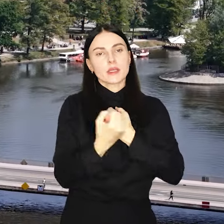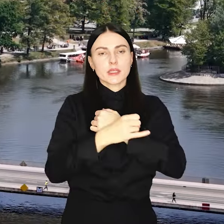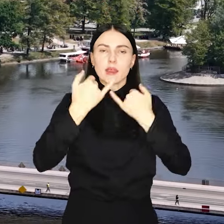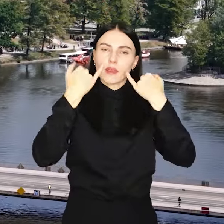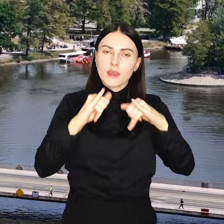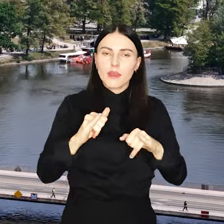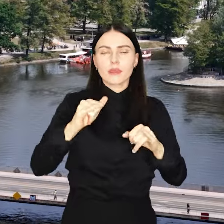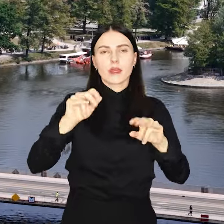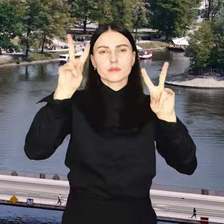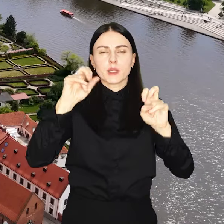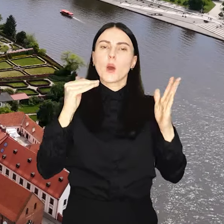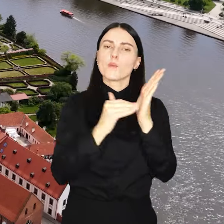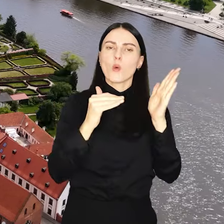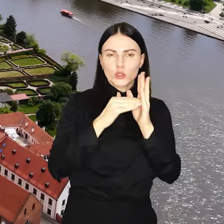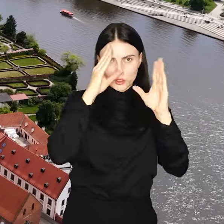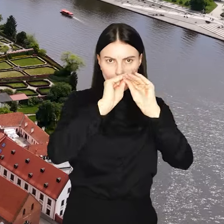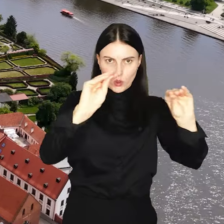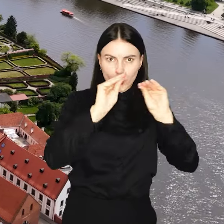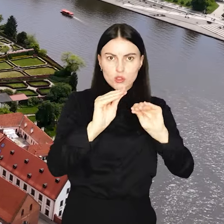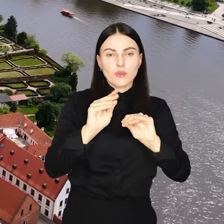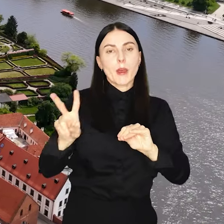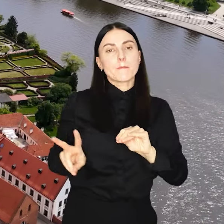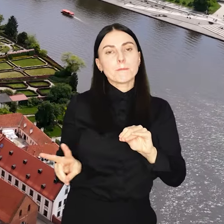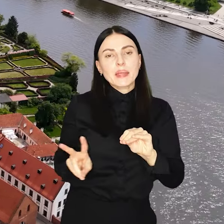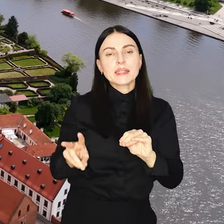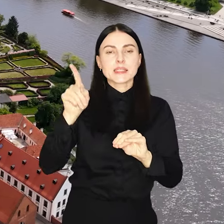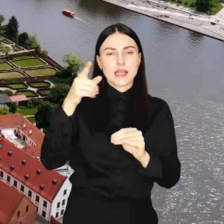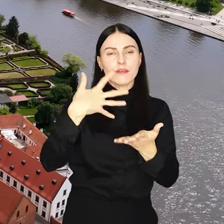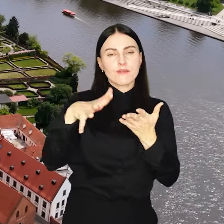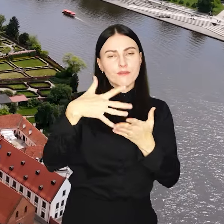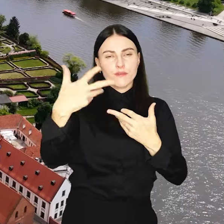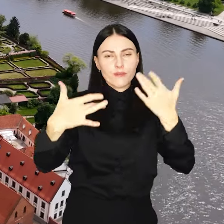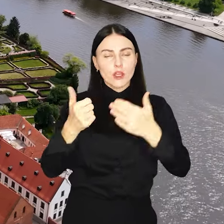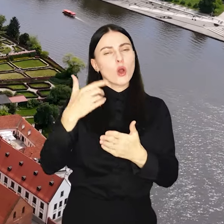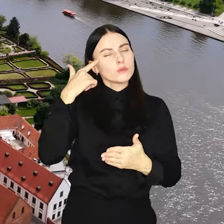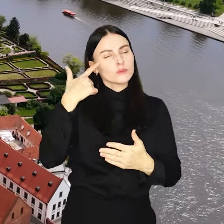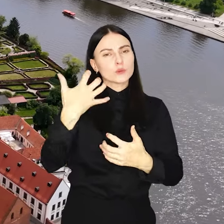potrzeby oświatowe, które Ministerstwo Finansów oszacowało na poziomie 1,6